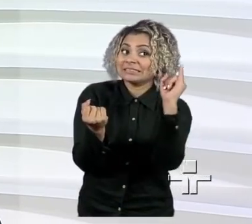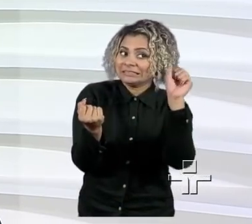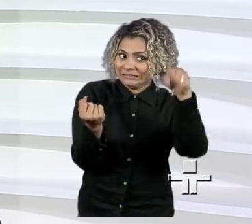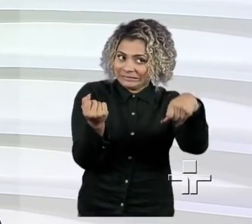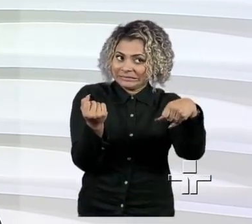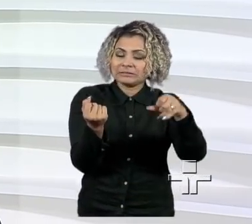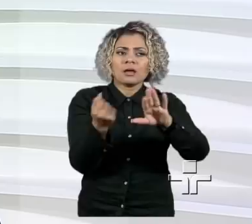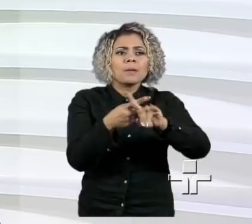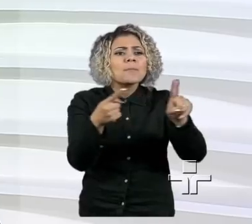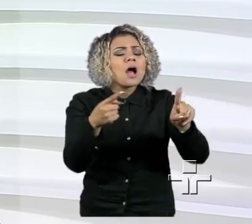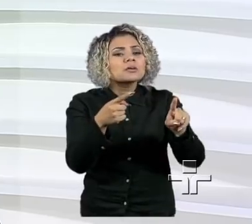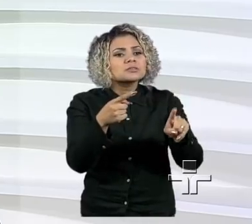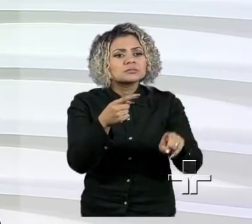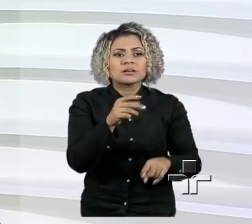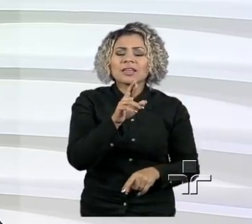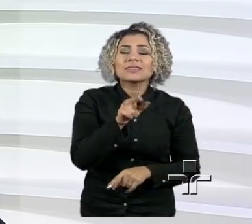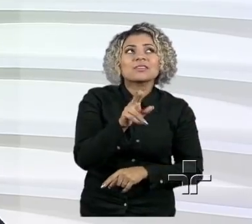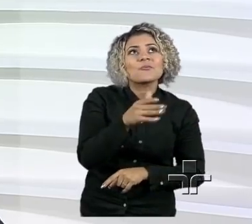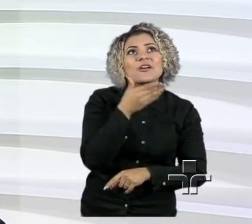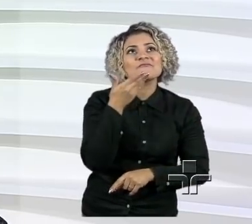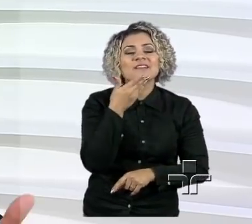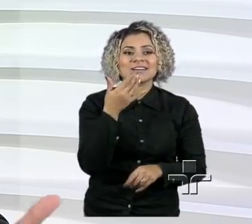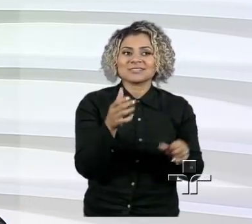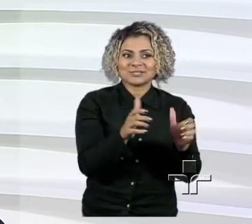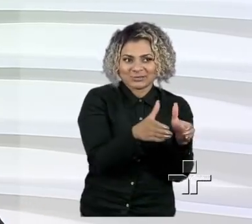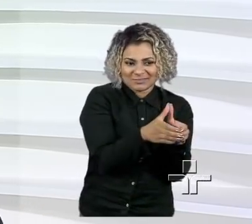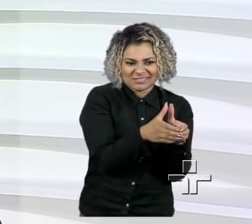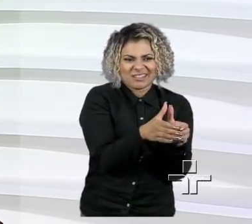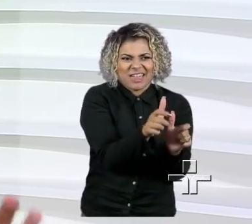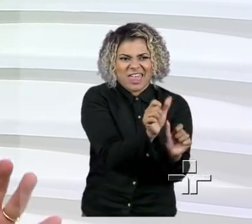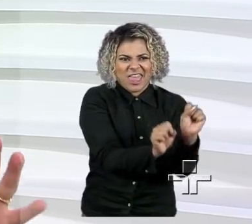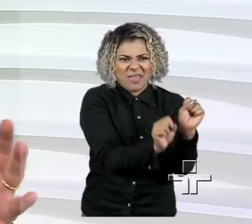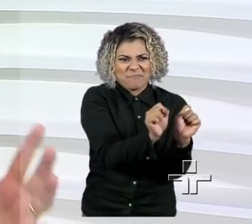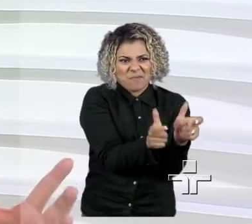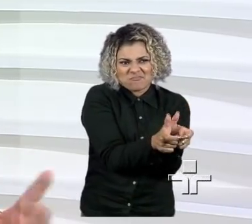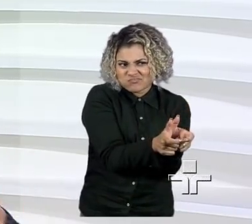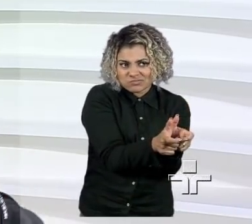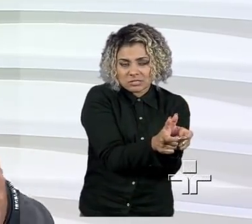de não ser muito fácil para um pequeno empresário conseguir acesso ao capital, de certa forma